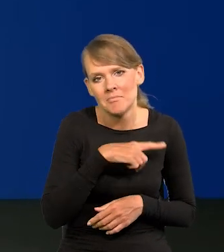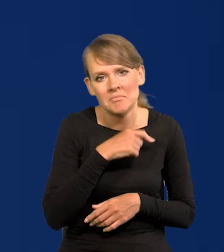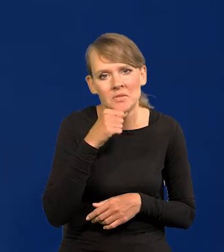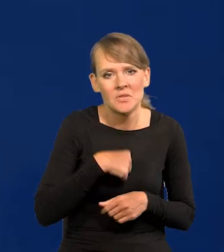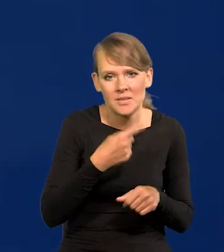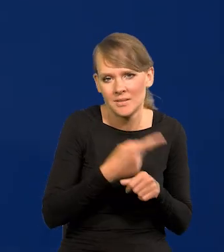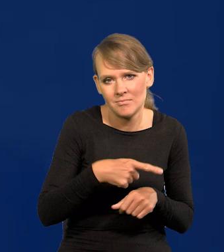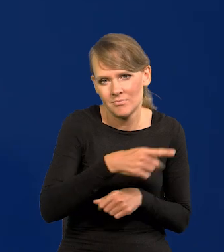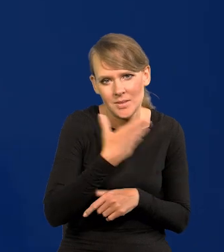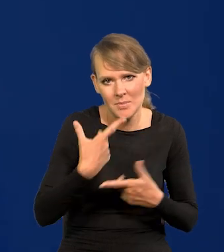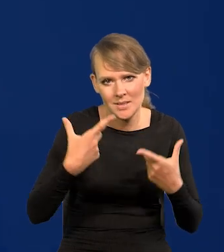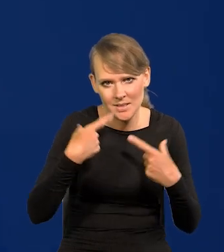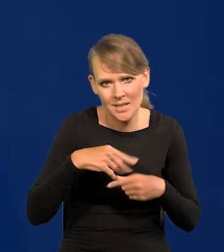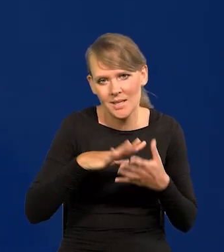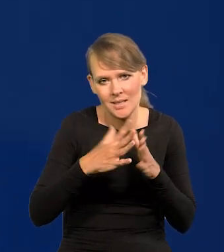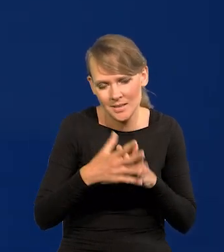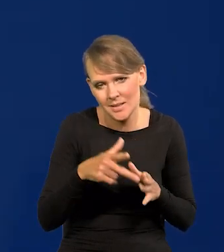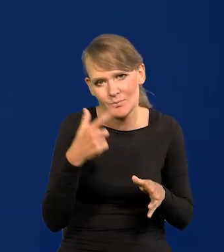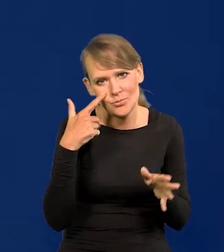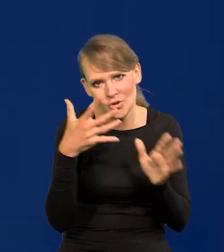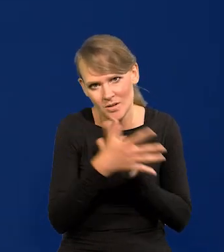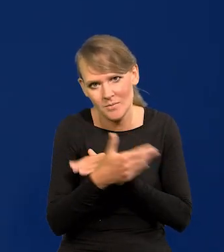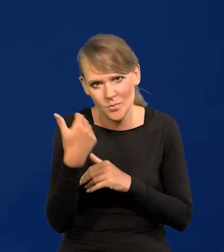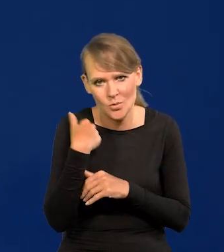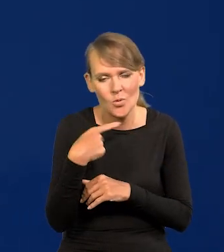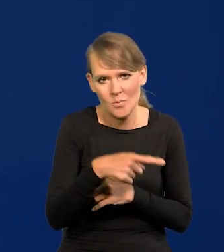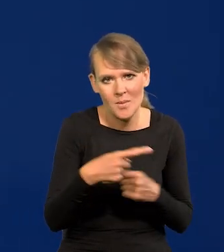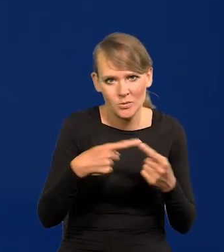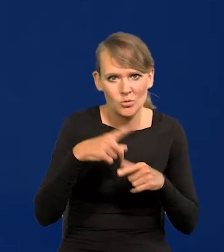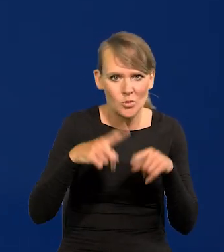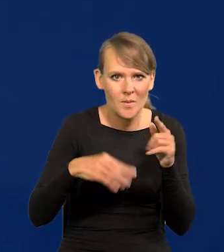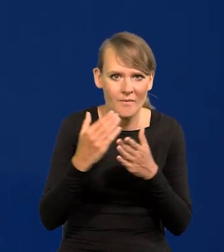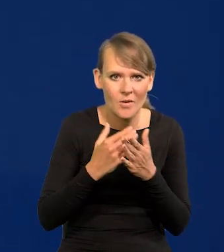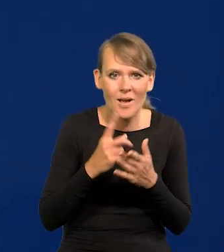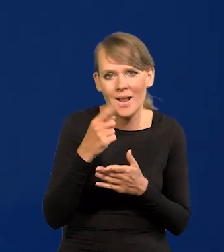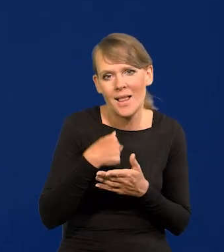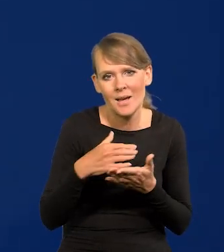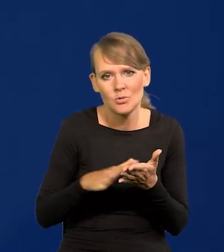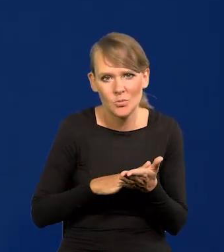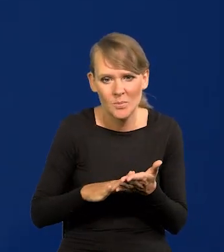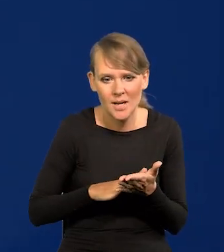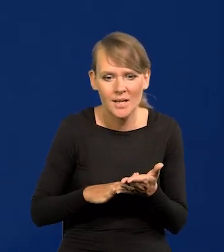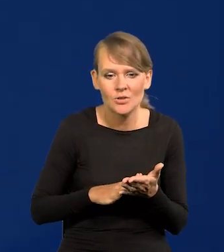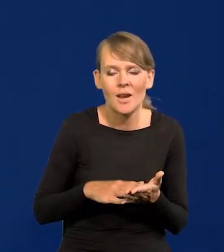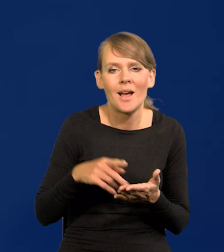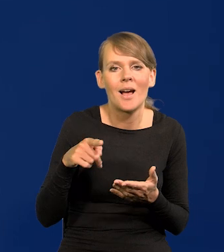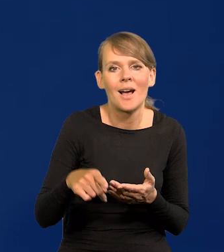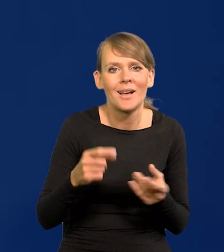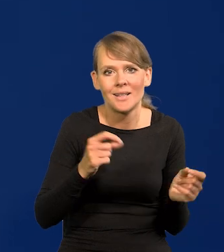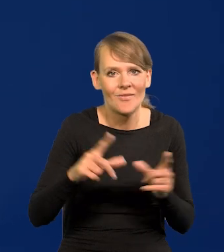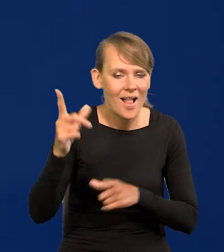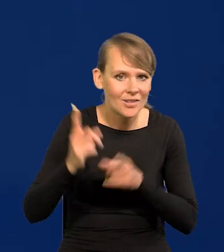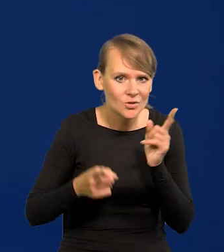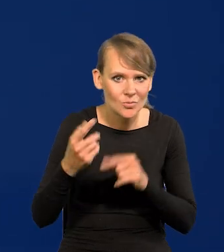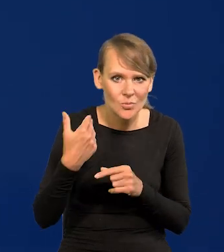bo rynek w całości to przewidywał. Tak to się powinno w normalnych warunkach dziać. Natomiast przepraszam, w czasie, jak ta inflacja tak szybko rosła,